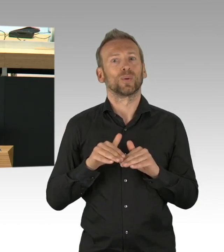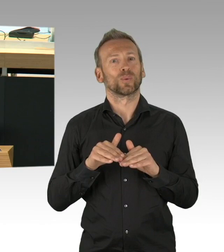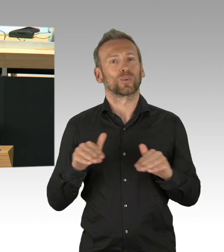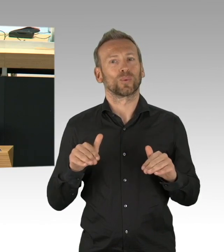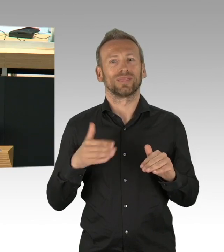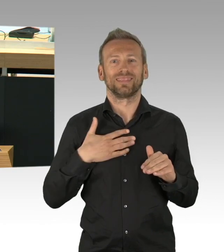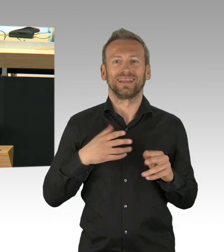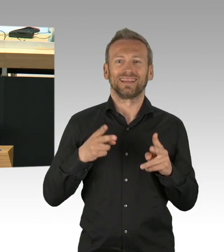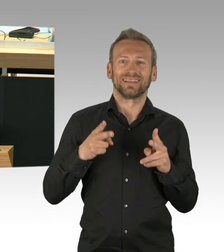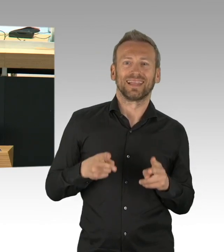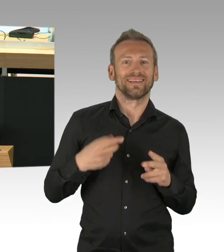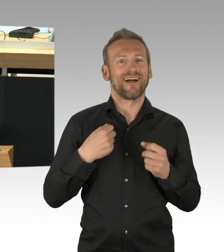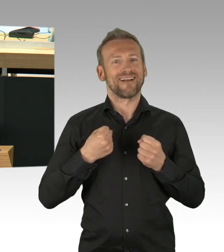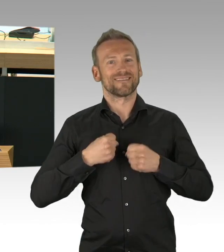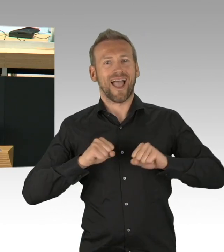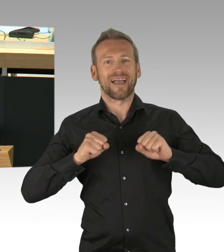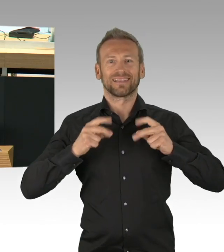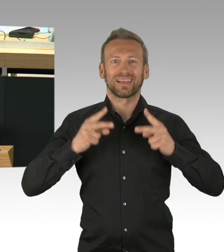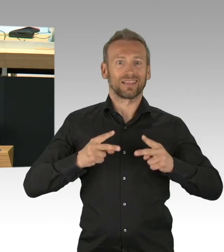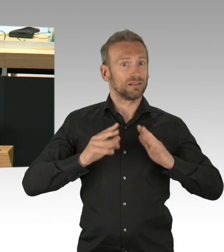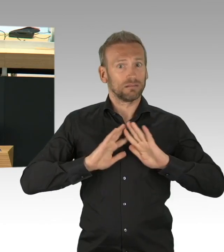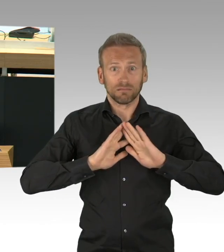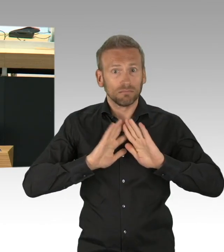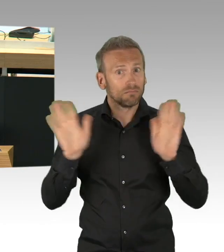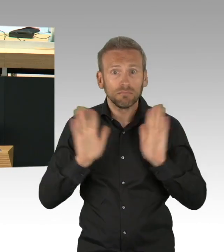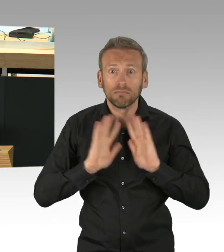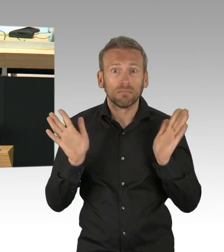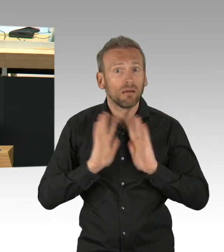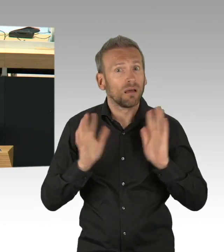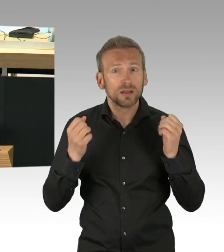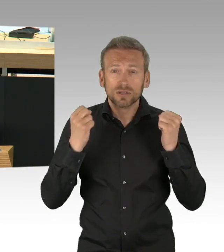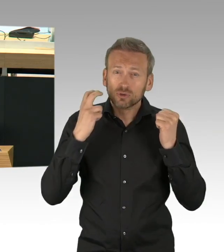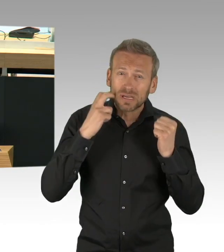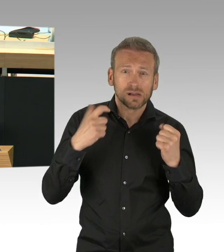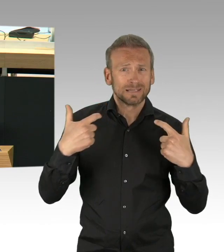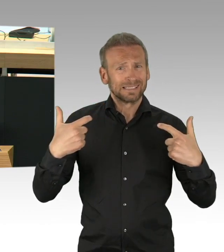Wenn ich mir mal die Situation in Berlin am 18. März ansehe, das war der Tag als die Geschäfte geschlossen hatten,